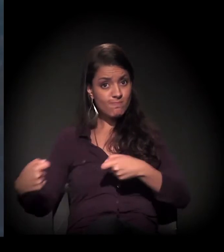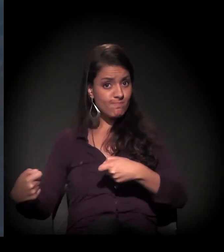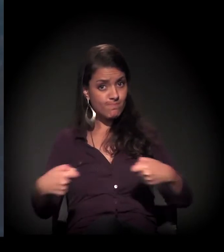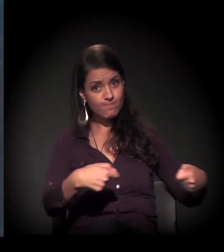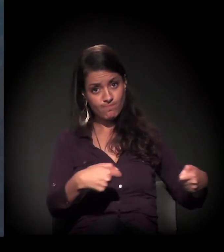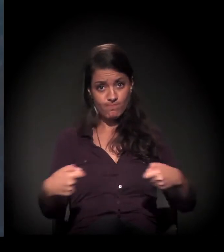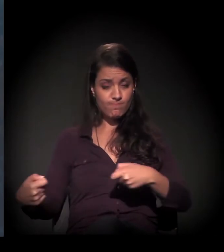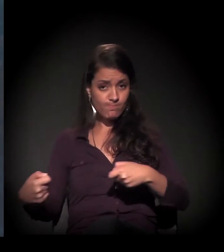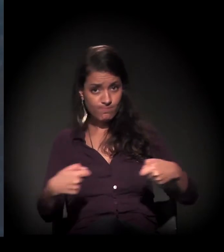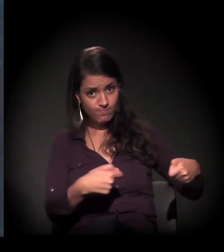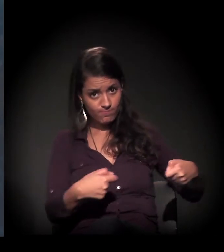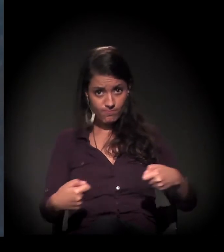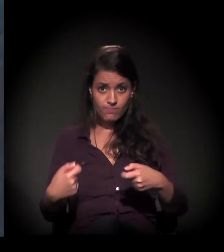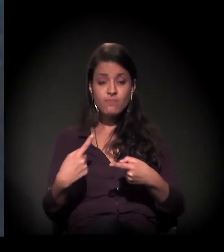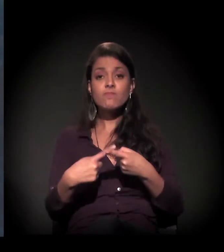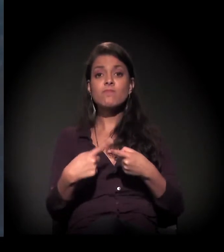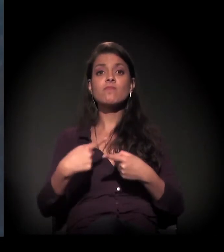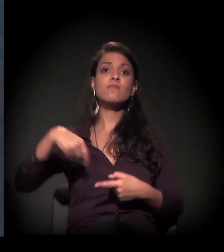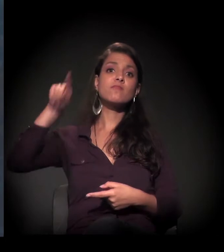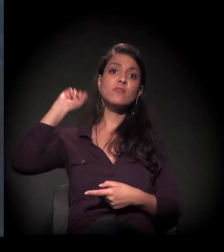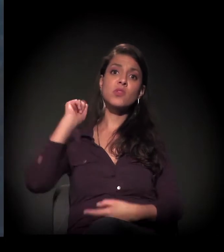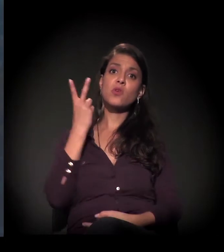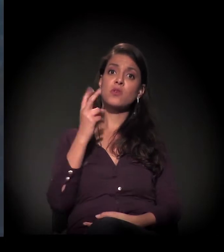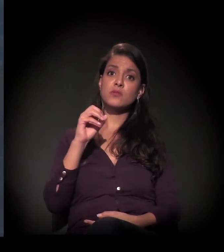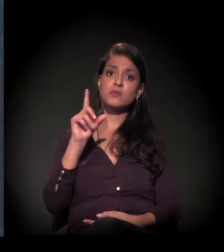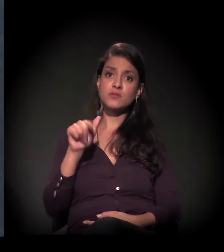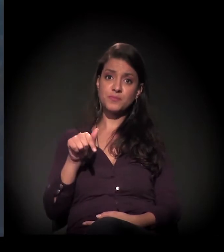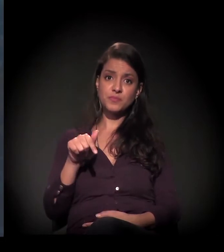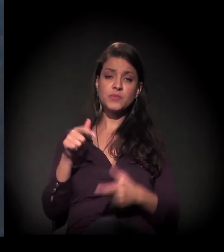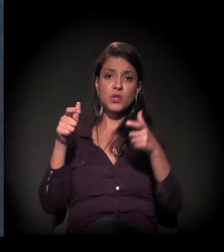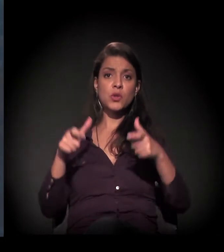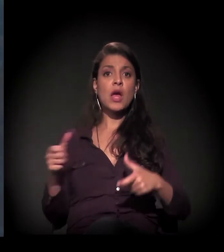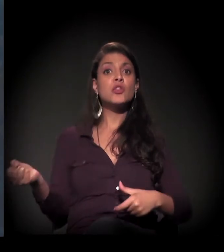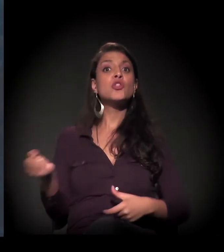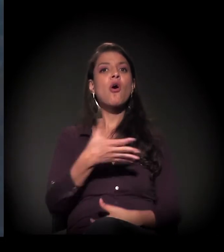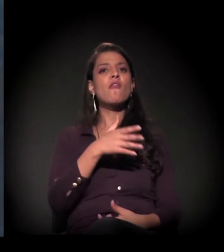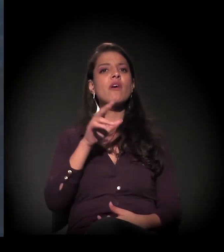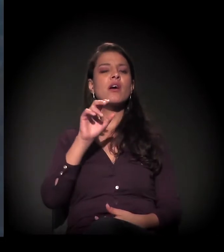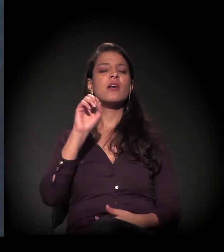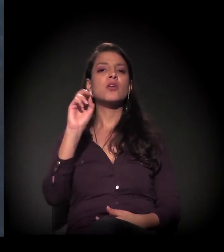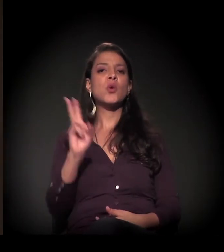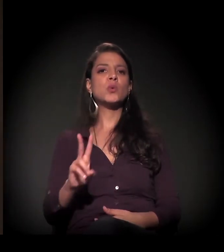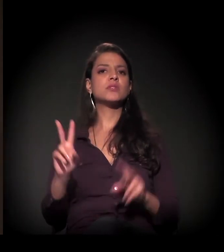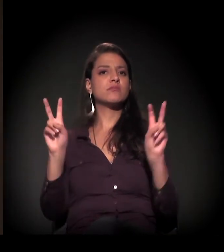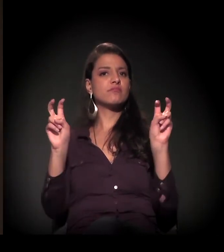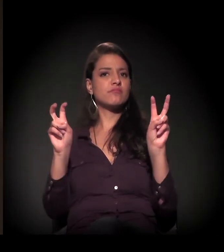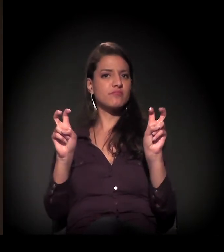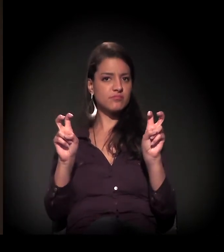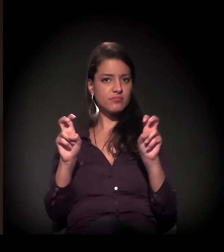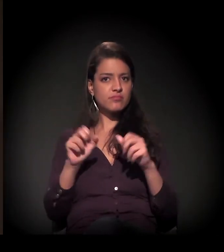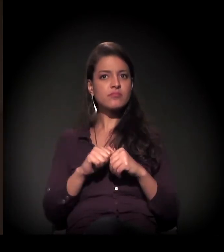É uma disputa antiga, porque começou com a discussão lá em 2007, também do Nova Luz. Já estava naquele processo,